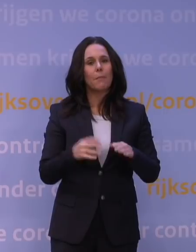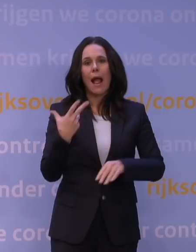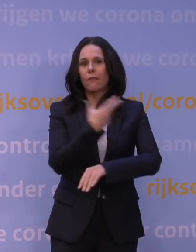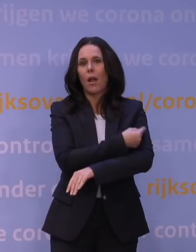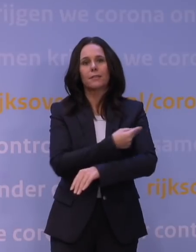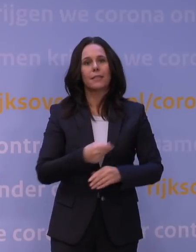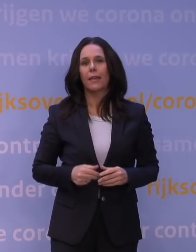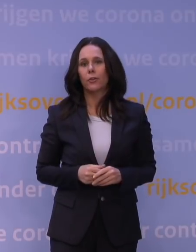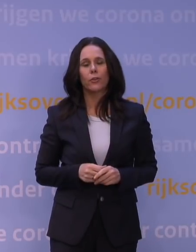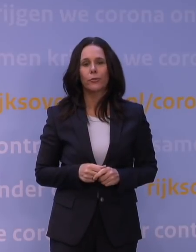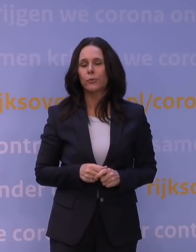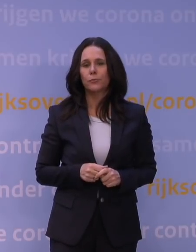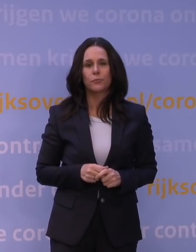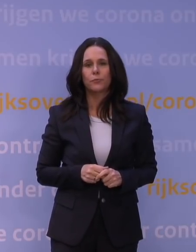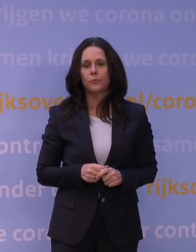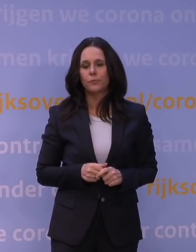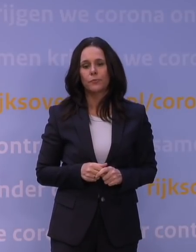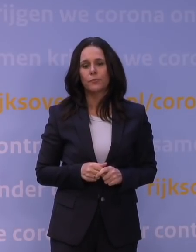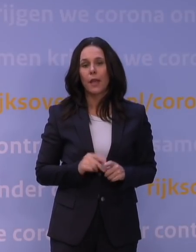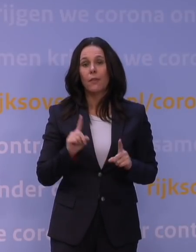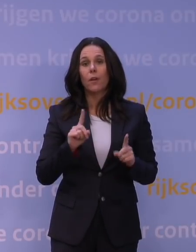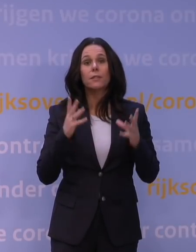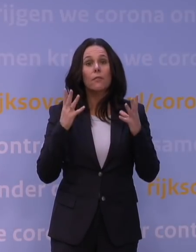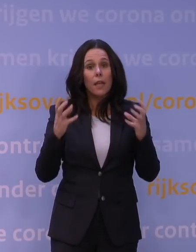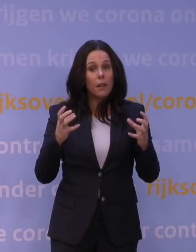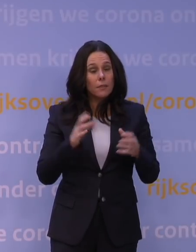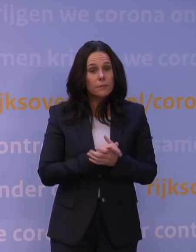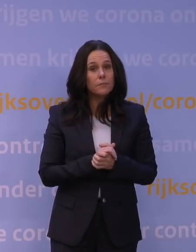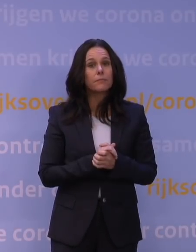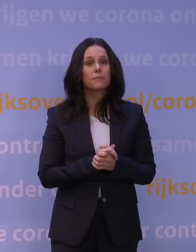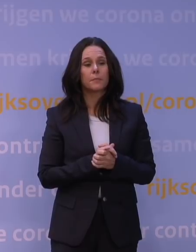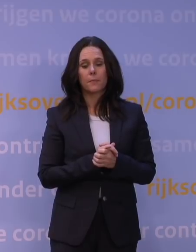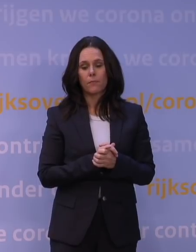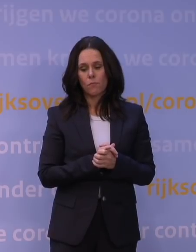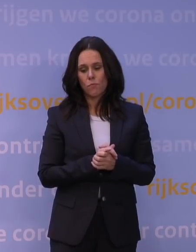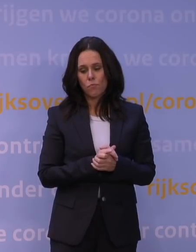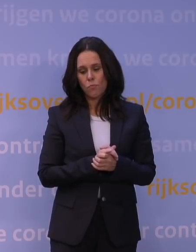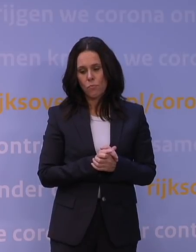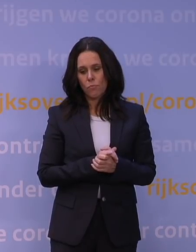En ik denk waar we naartoe moeten, is eigenlijk een situatie dat we de tijdspanne